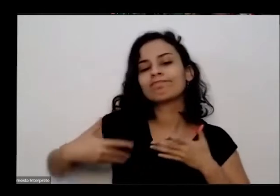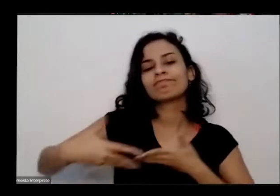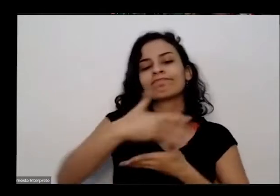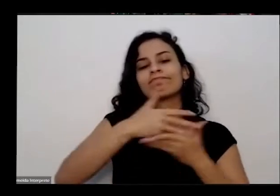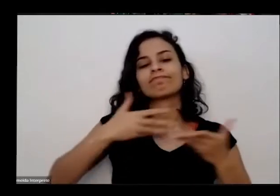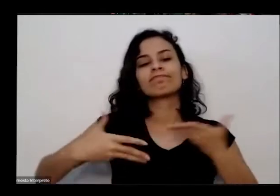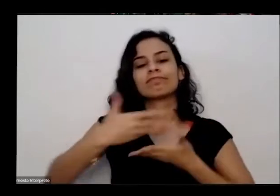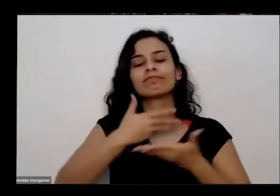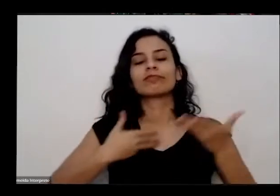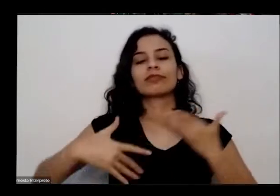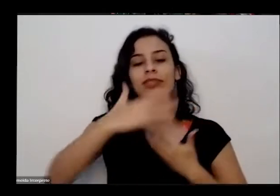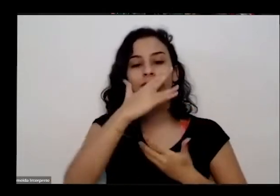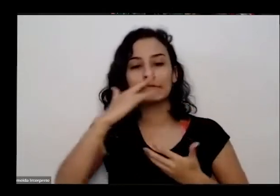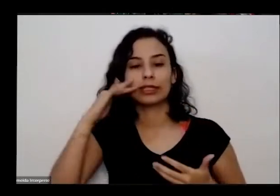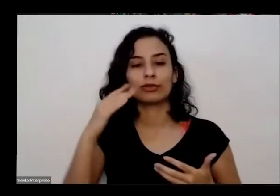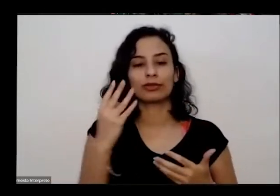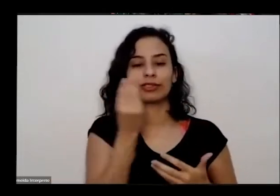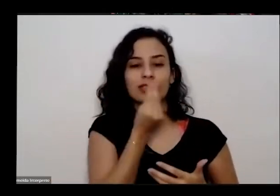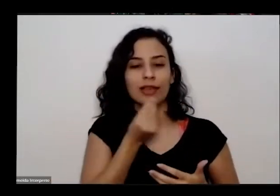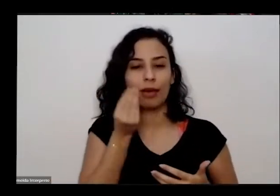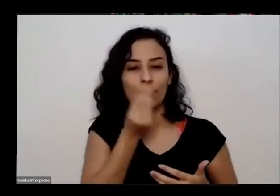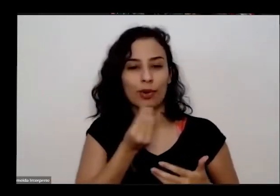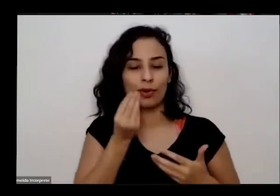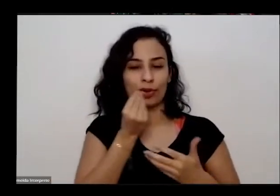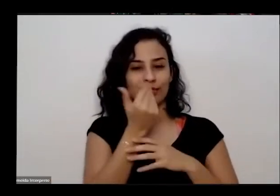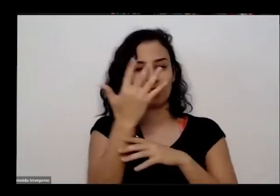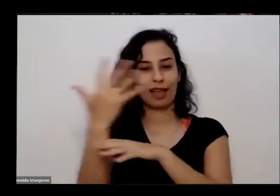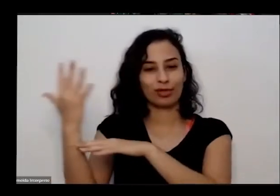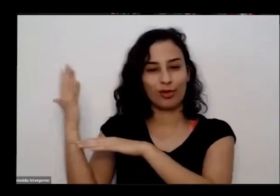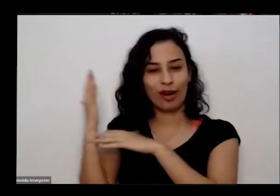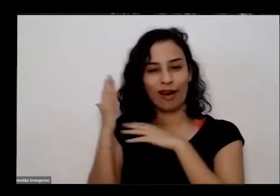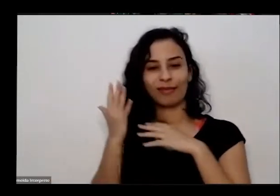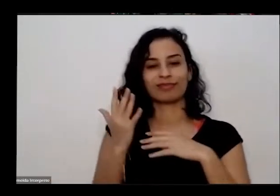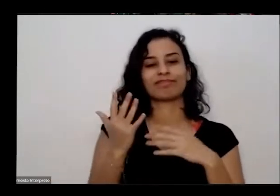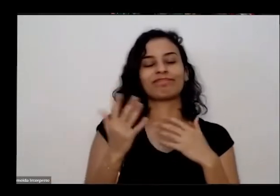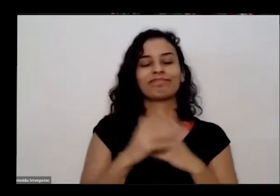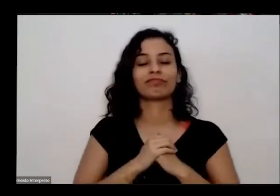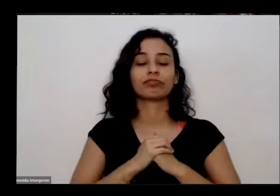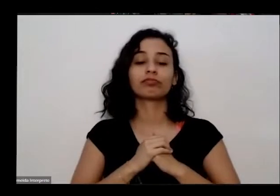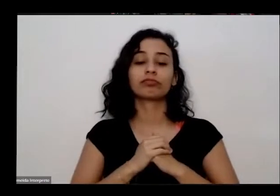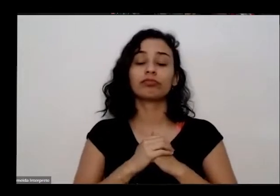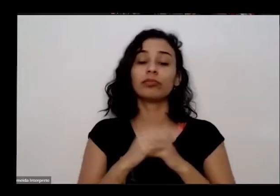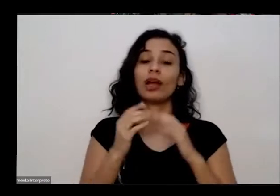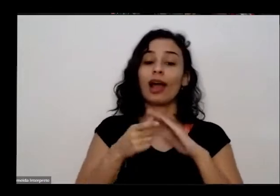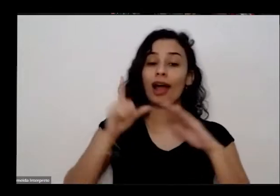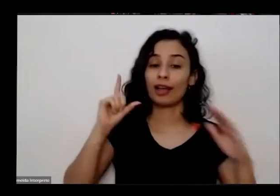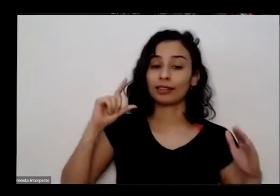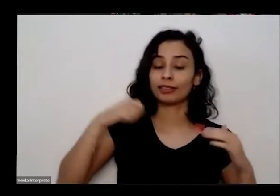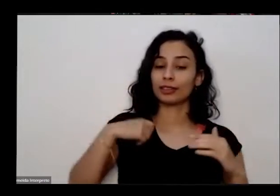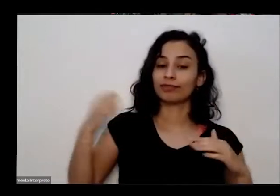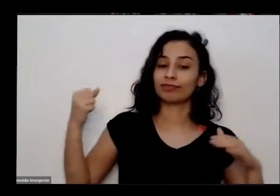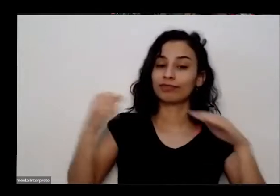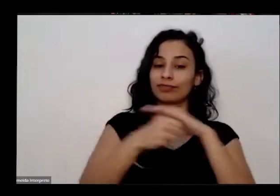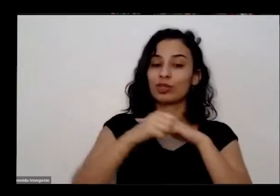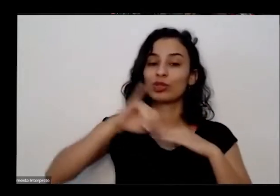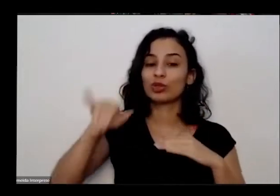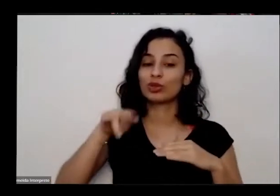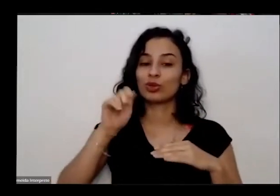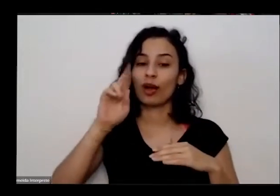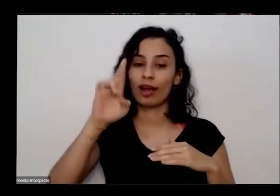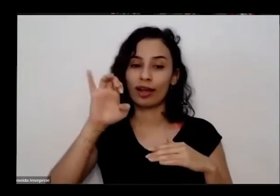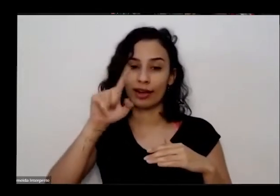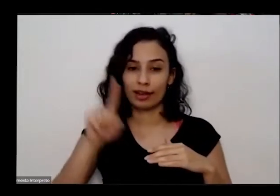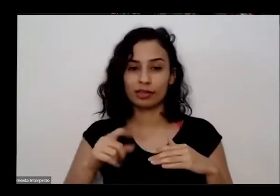natureza é então antes de passar fala com joarei também eu vou trazer aqui algumas orientações para